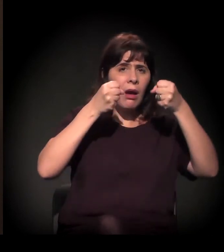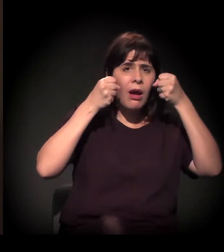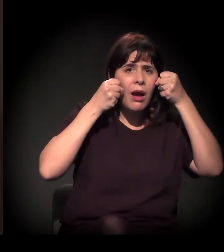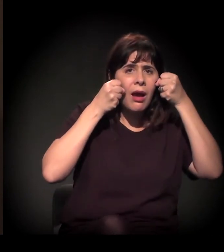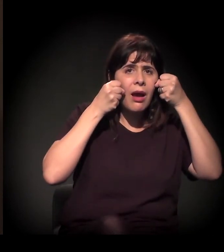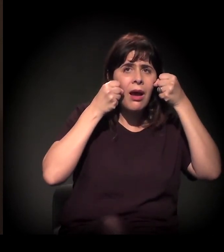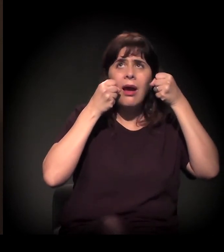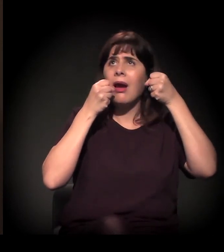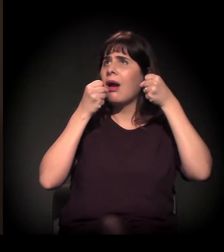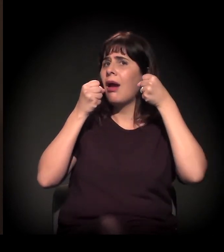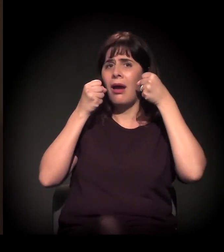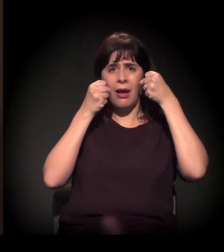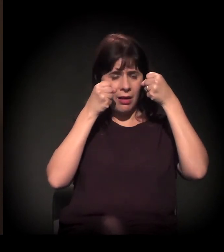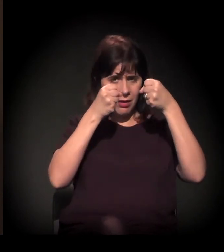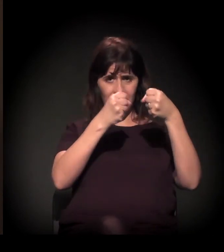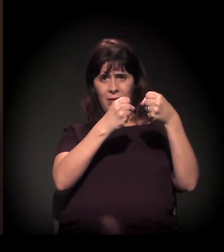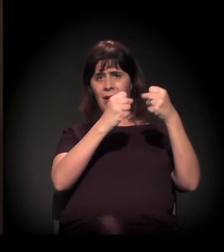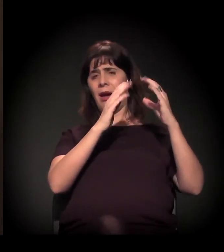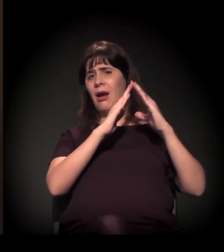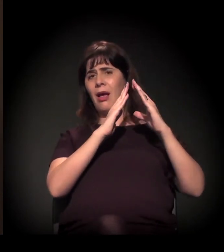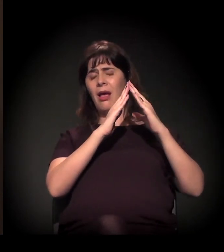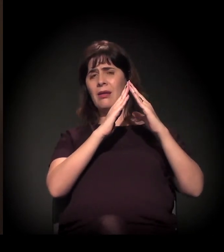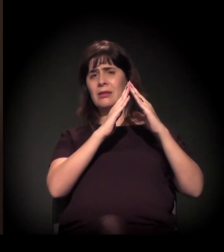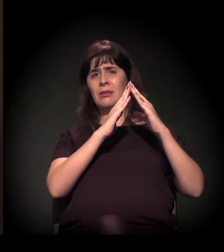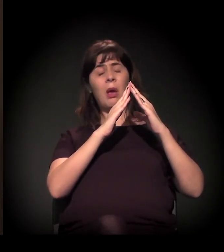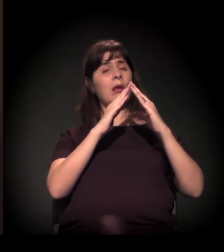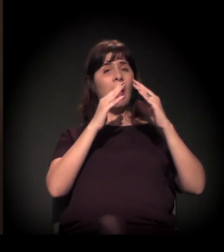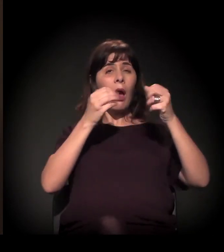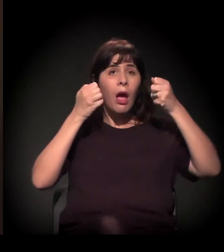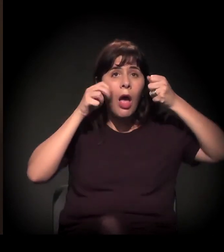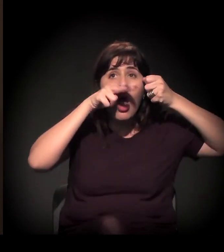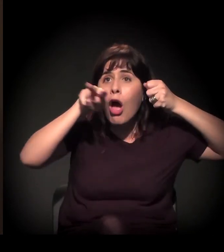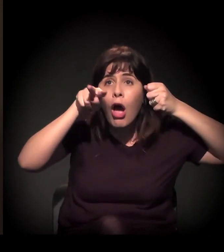sem olhar o que está acontecendo e só reclamando,